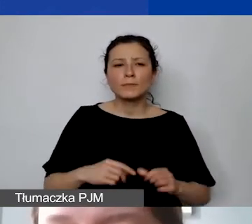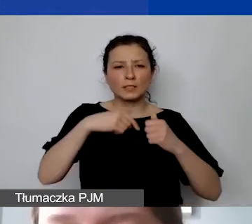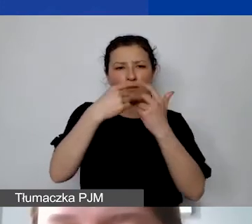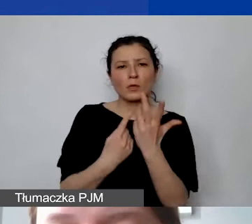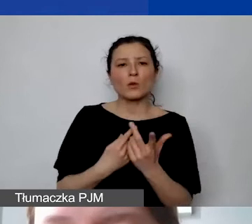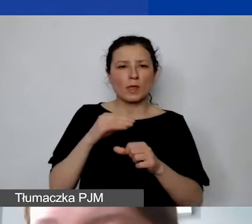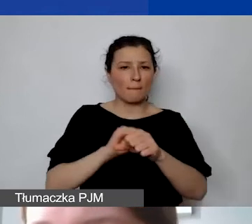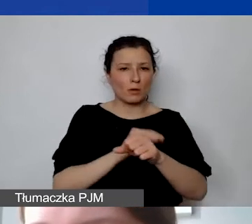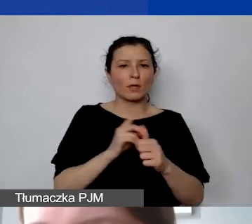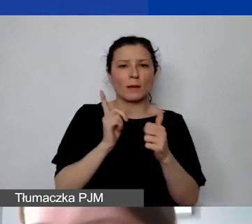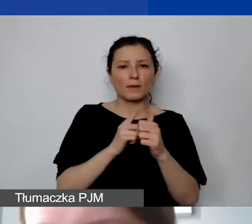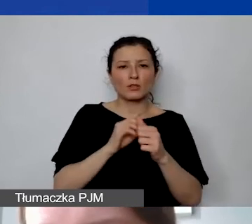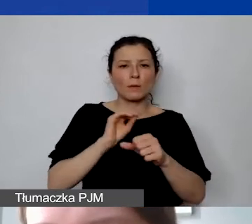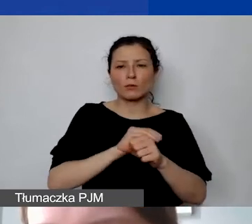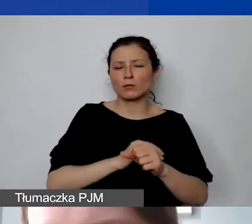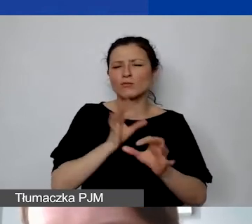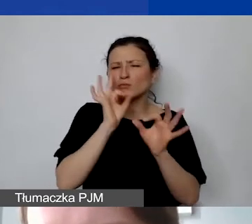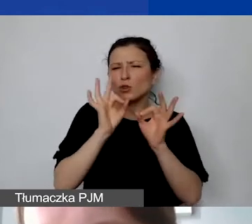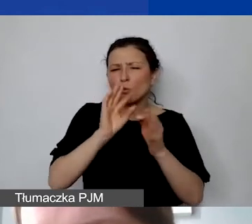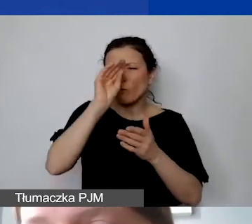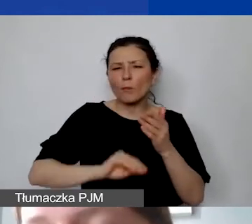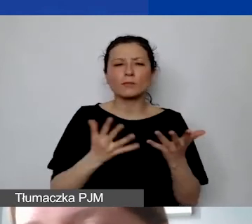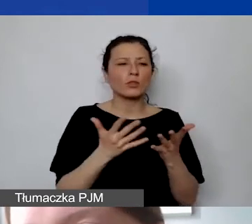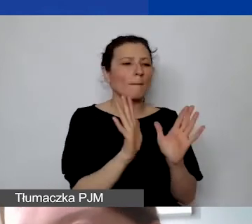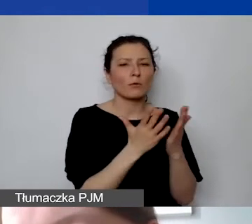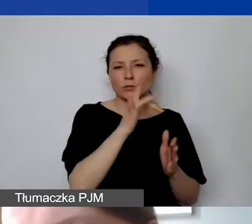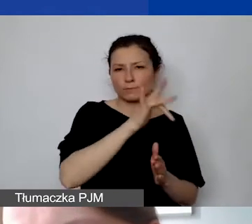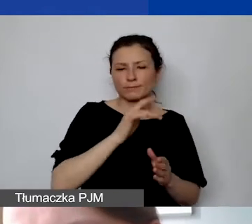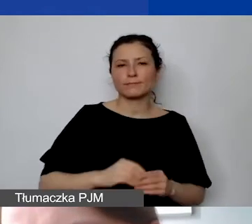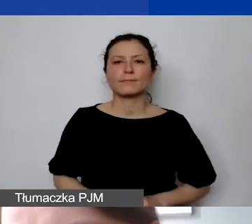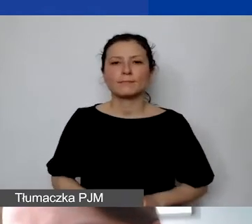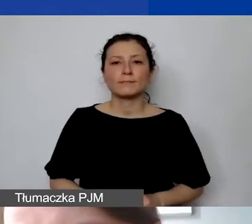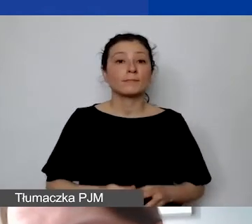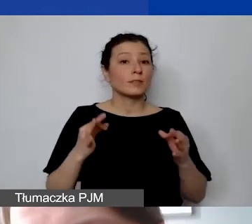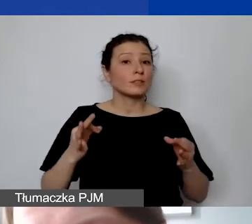Pierwsza z nich jest opisana bardzo szczegółowo w podręczniku. Ja także po dzisiejszym szkoleniu